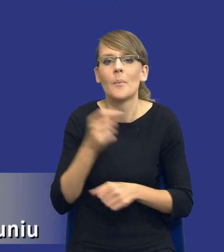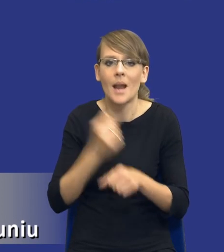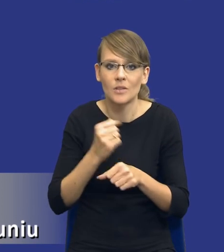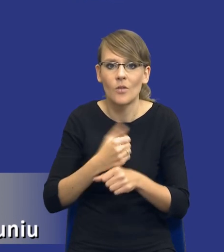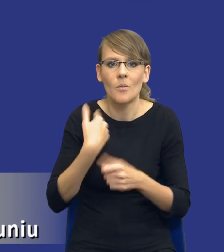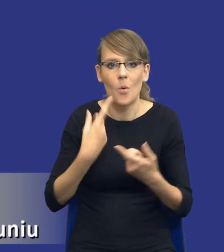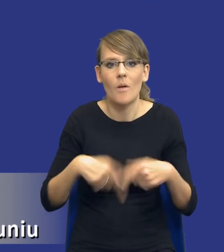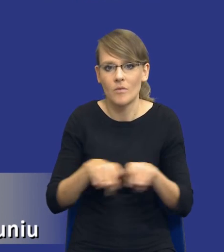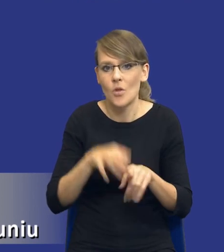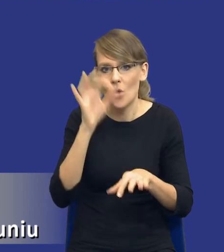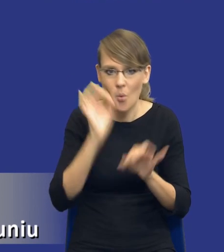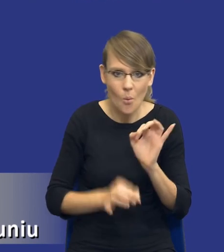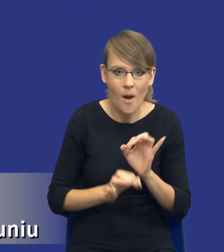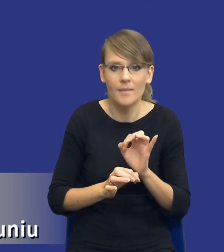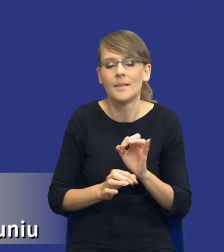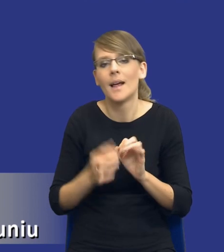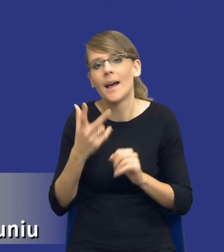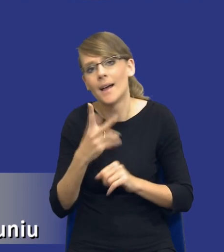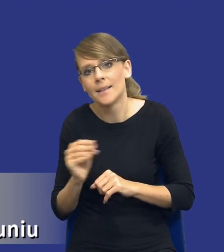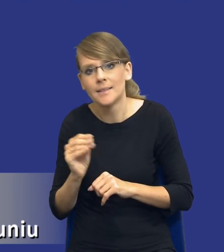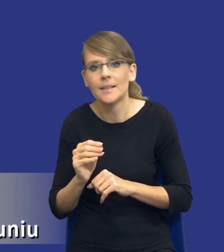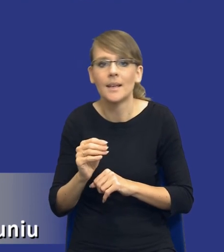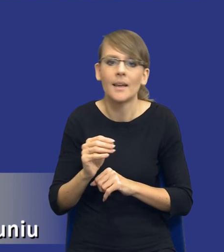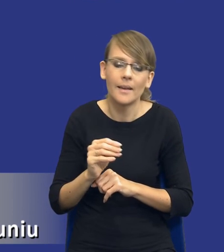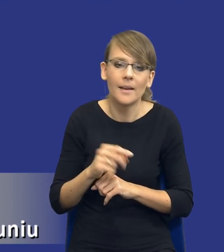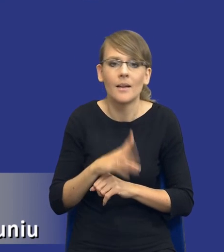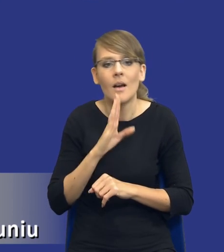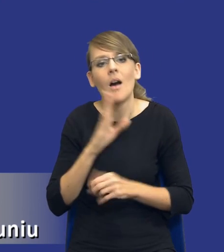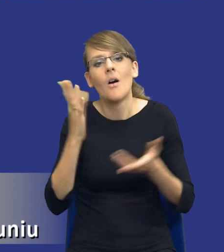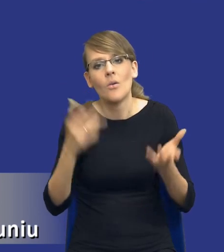dokładny, nie na zasadzie kolejnego dokumentu, który trzeba dorzucić do kupki,